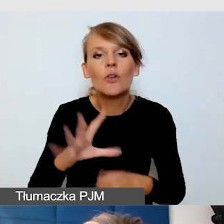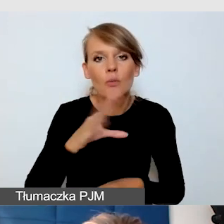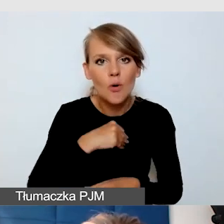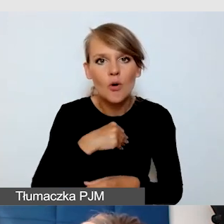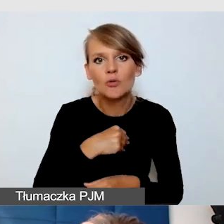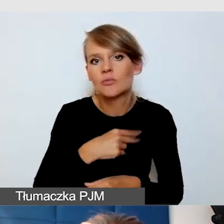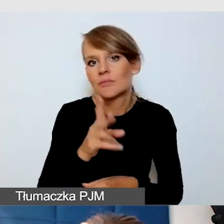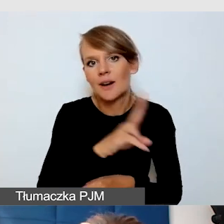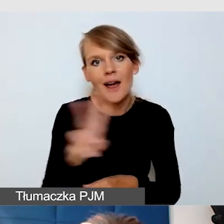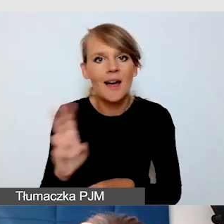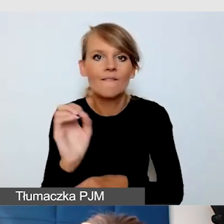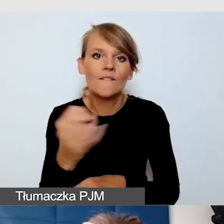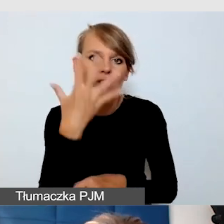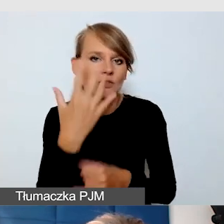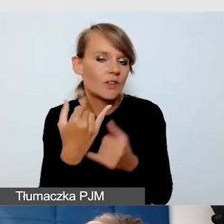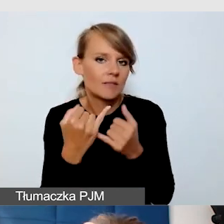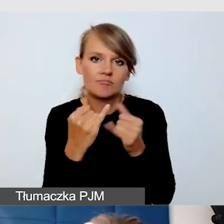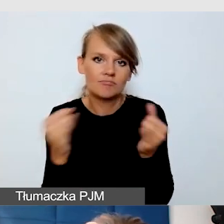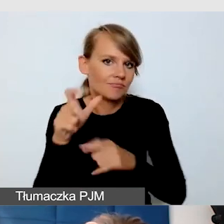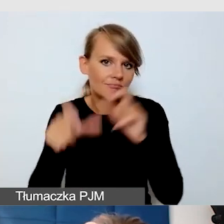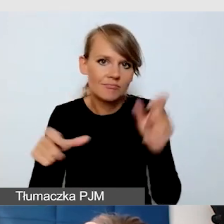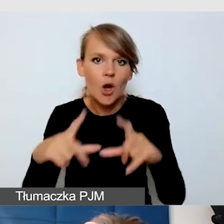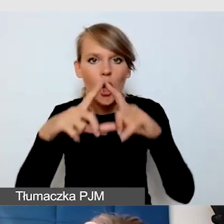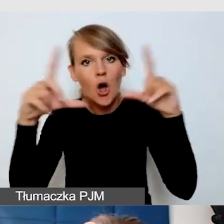przez uczestnika, w innym oknie, dołączone do różnych programów.